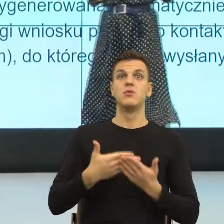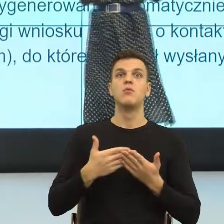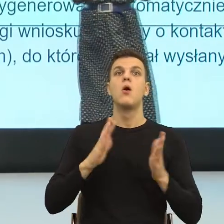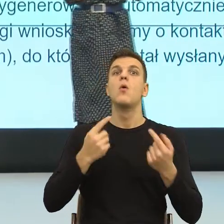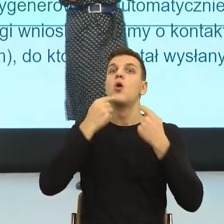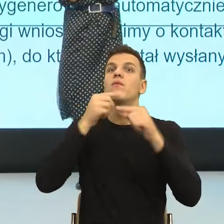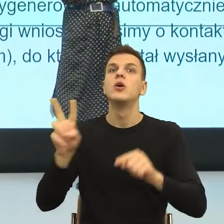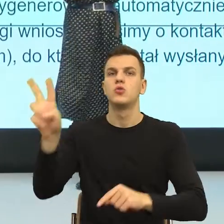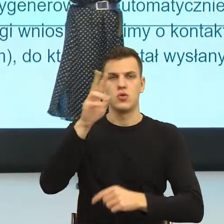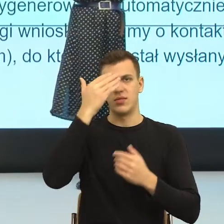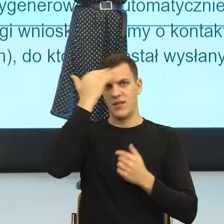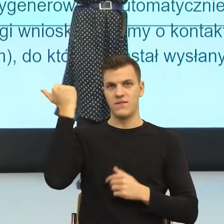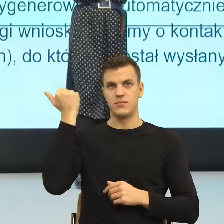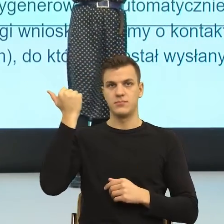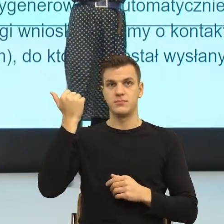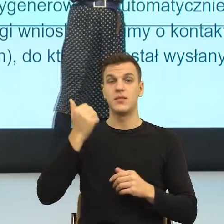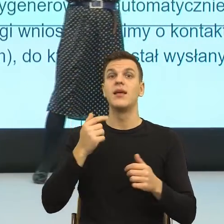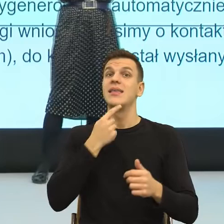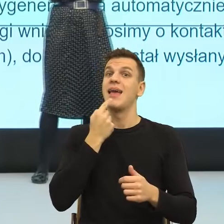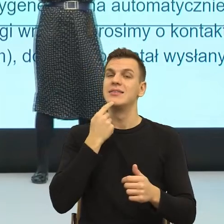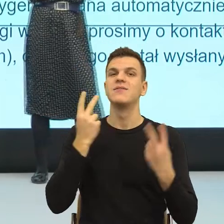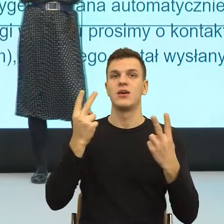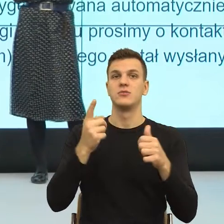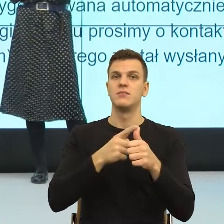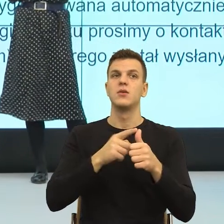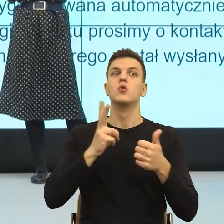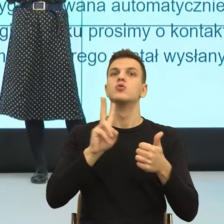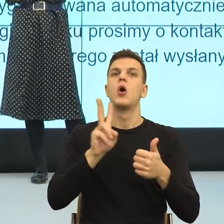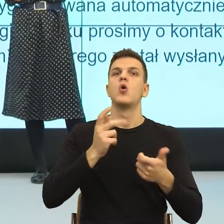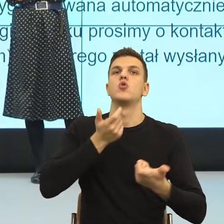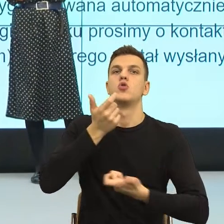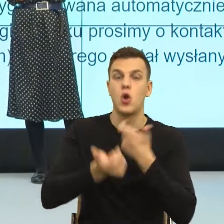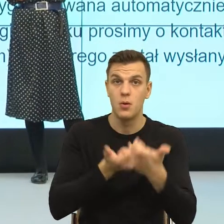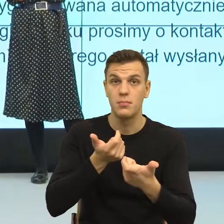mianowicie parametr sprawczości, będący w opozycji do parametru zewnątrz sterowności.